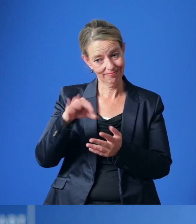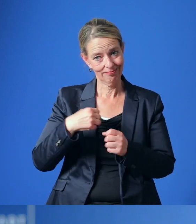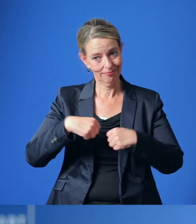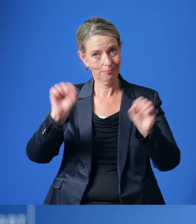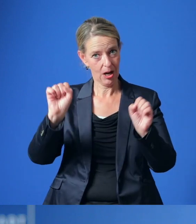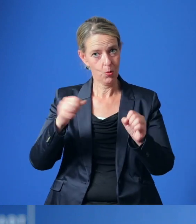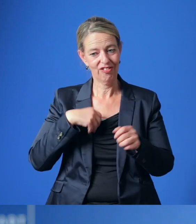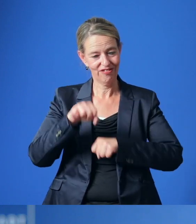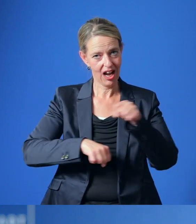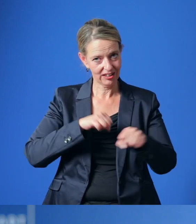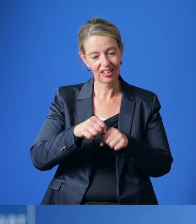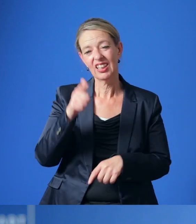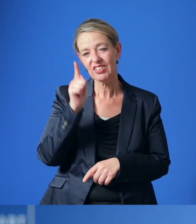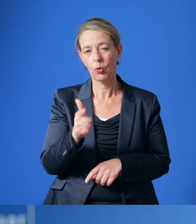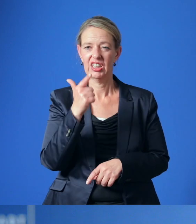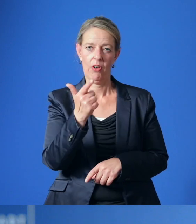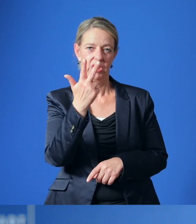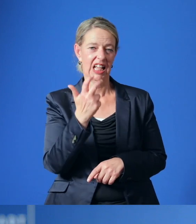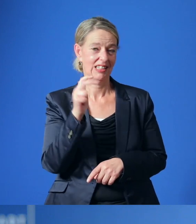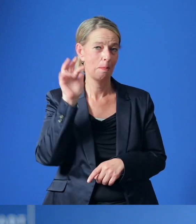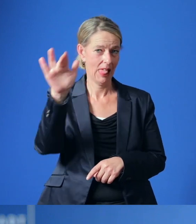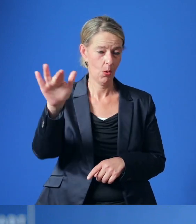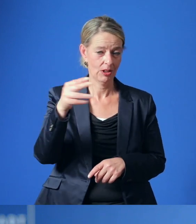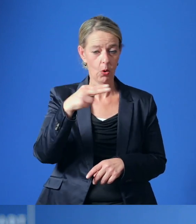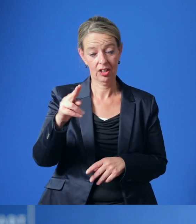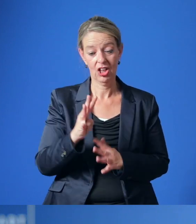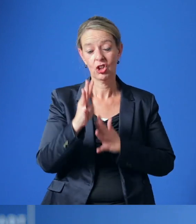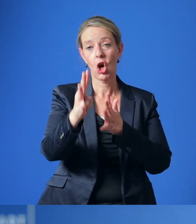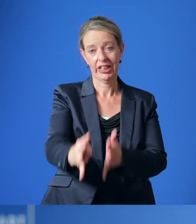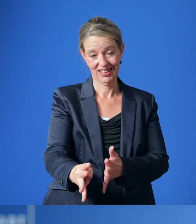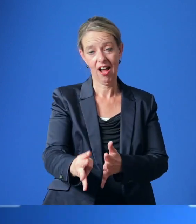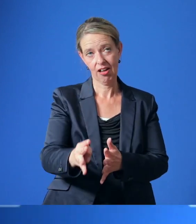rund 232 Millionen Euro innerhalb der nächsten neun Jahre liegen werden.